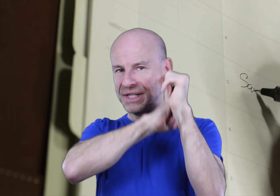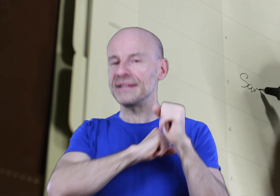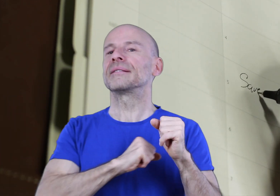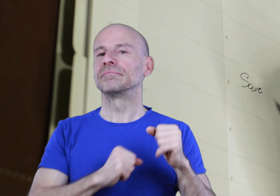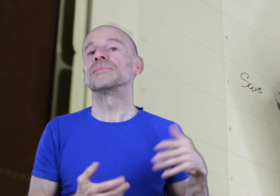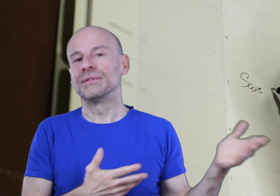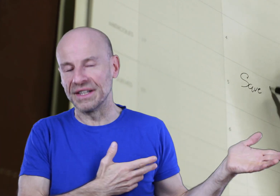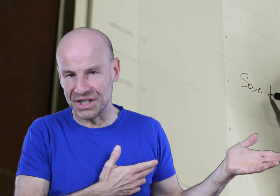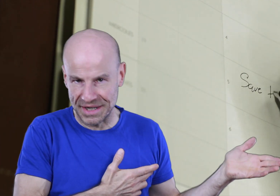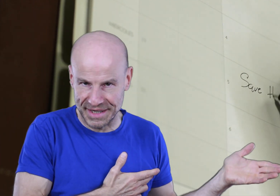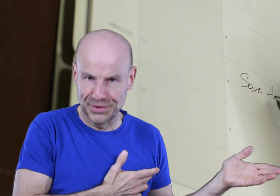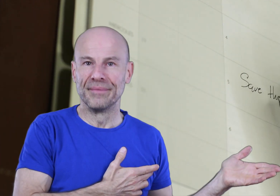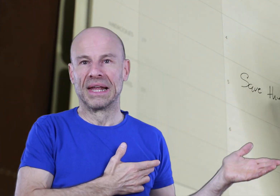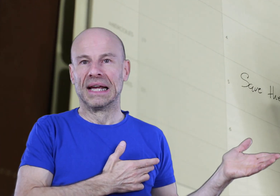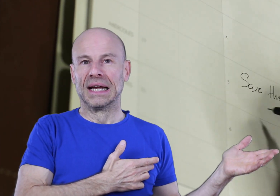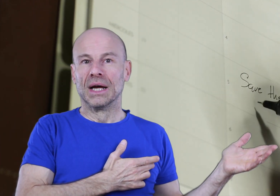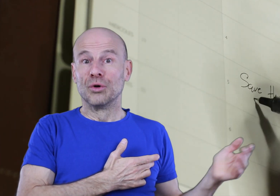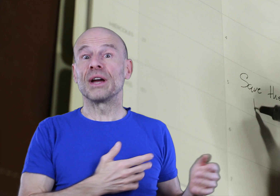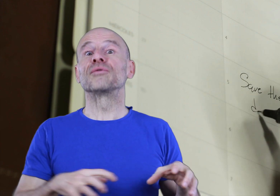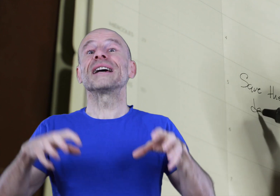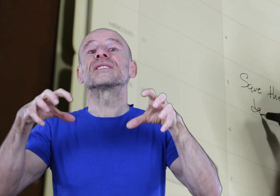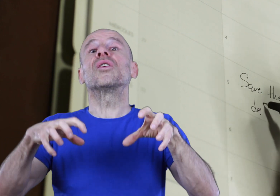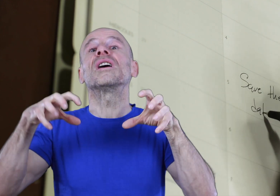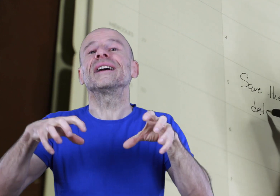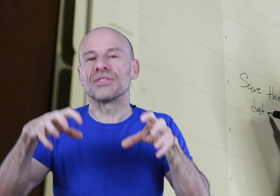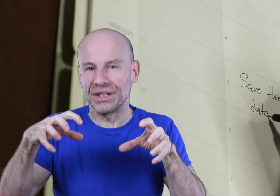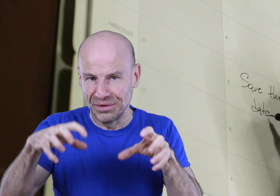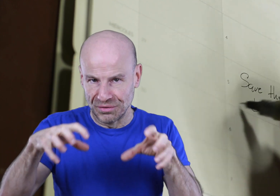votre sieste (si vous êtes un siesteux) ou bien que vous instaurerez dans chacune de